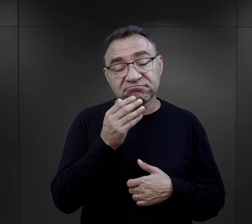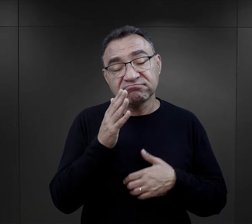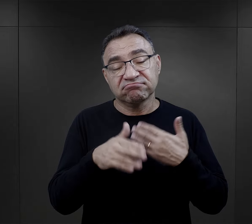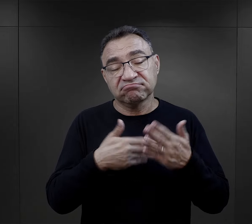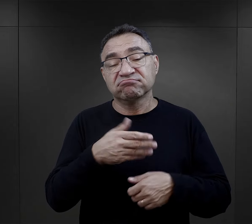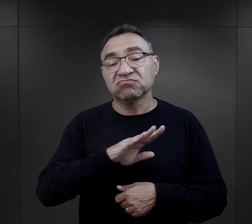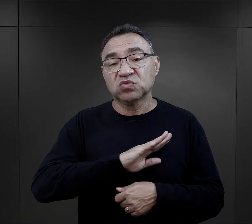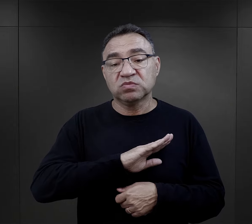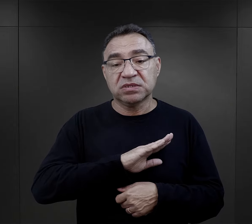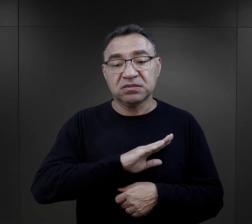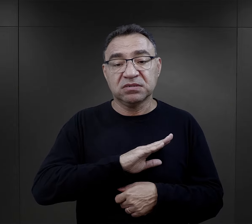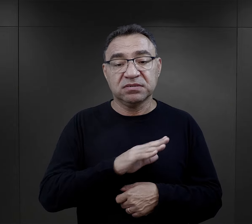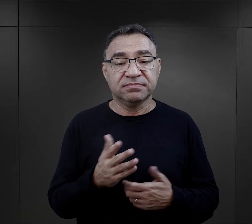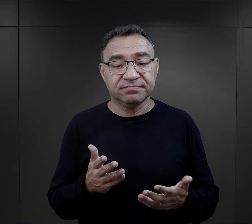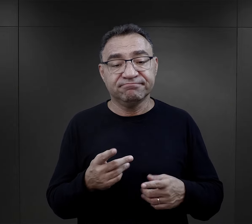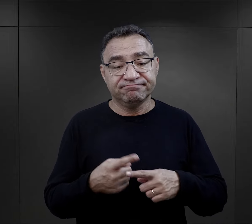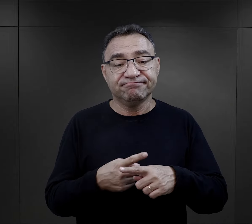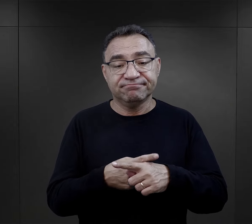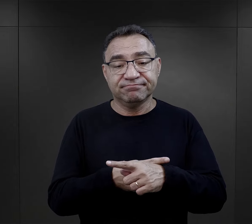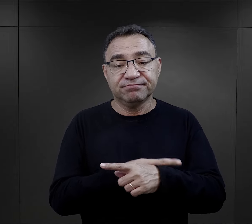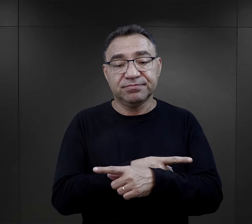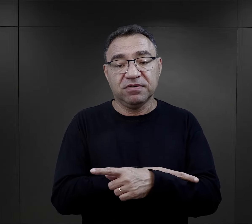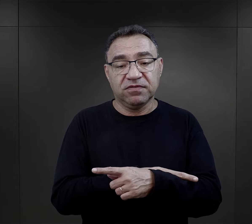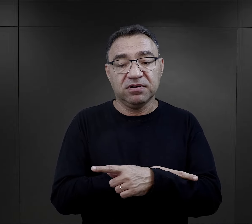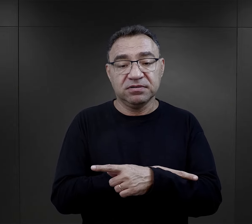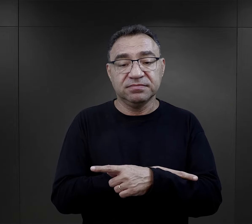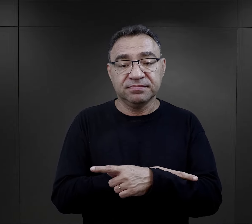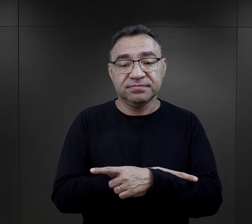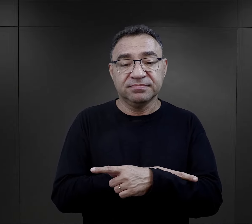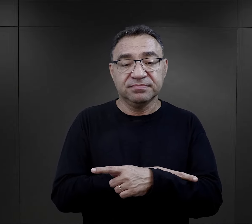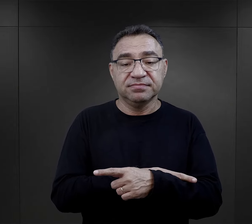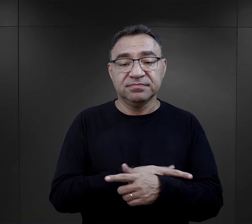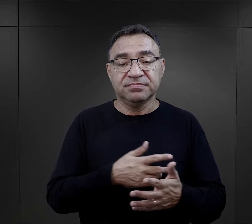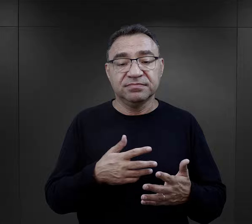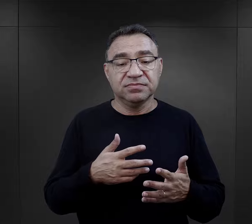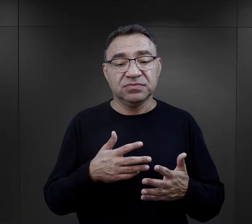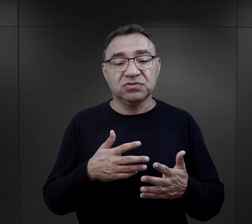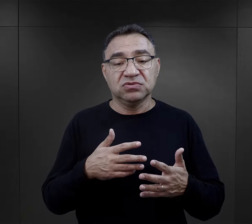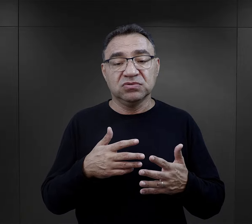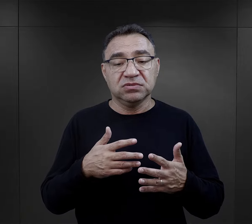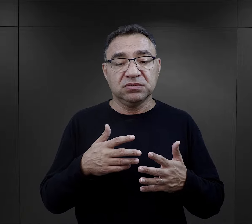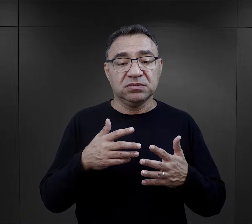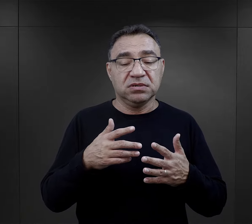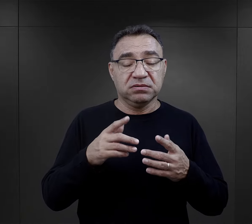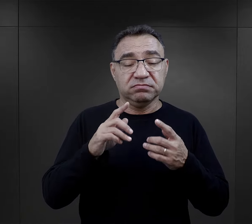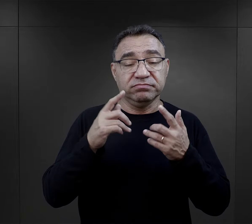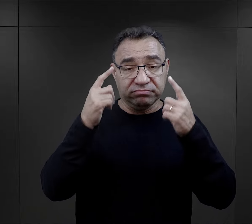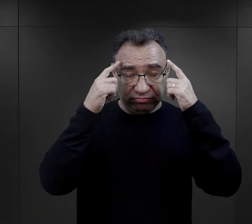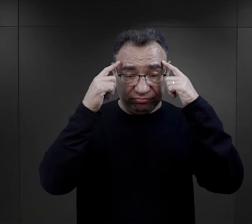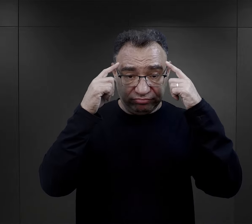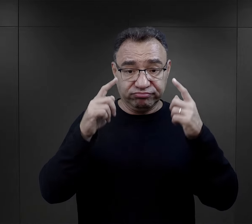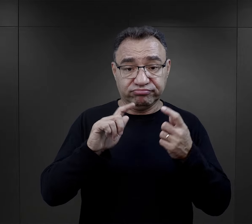no to zaczną umierać, zaczną powoli przechodzić ten kolejny stan „zmuzłumanienia”,